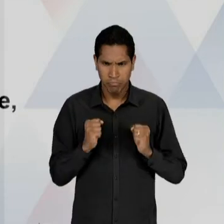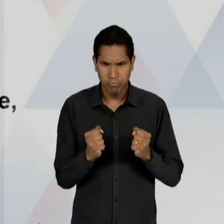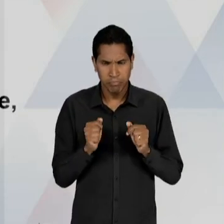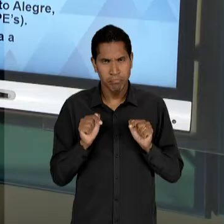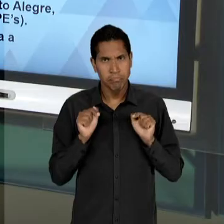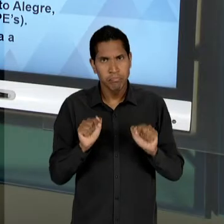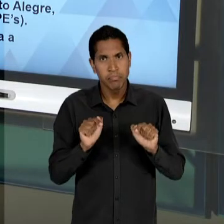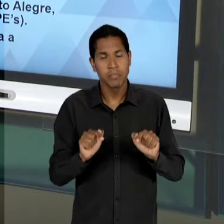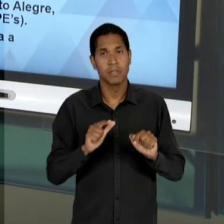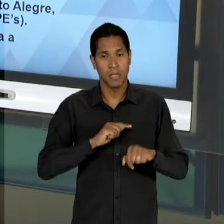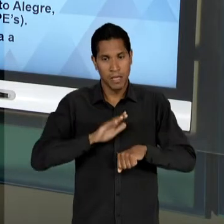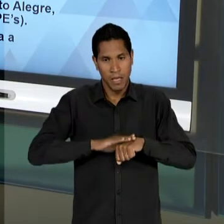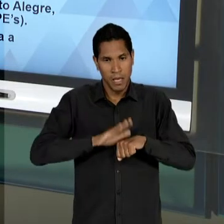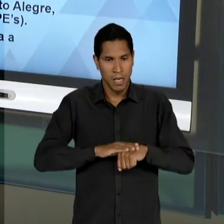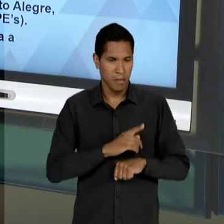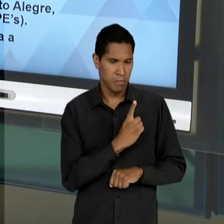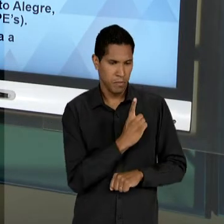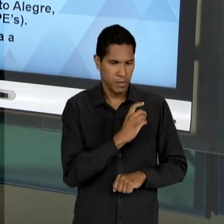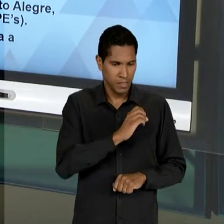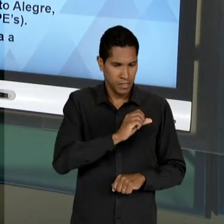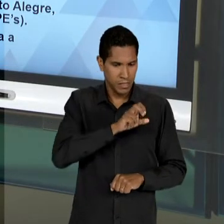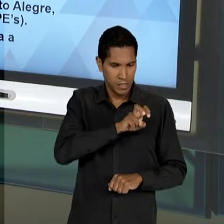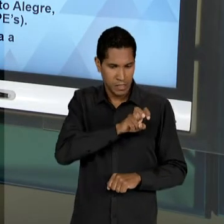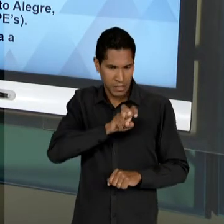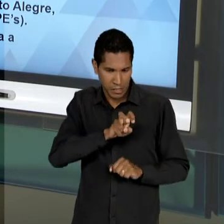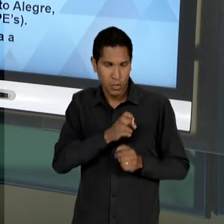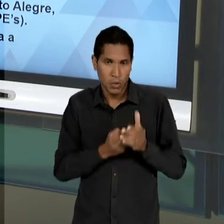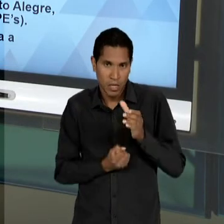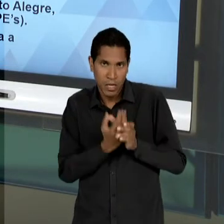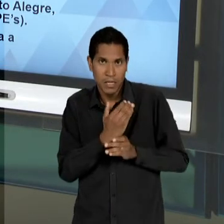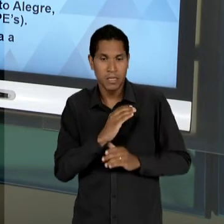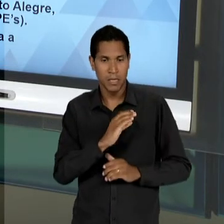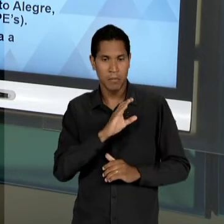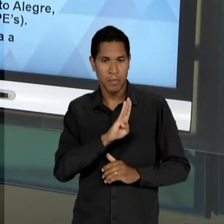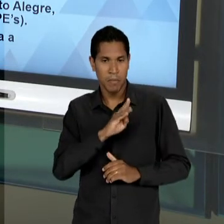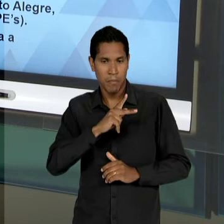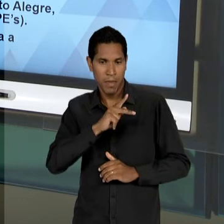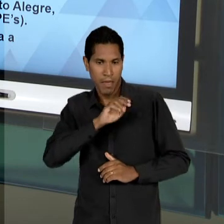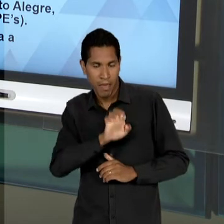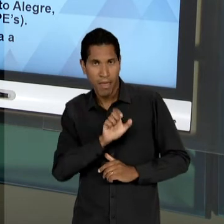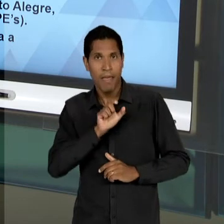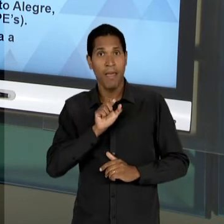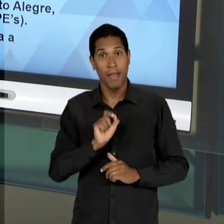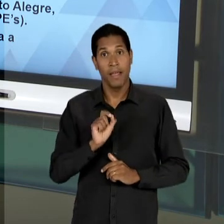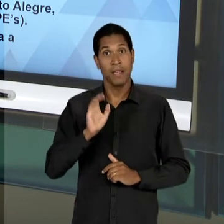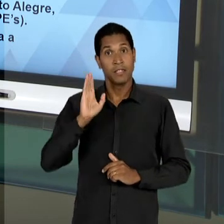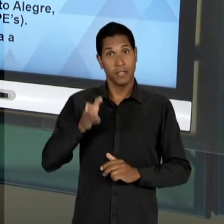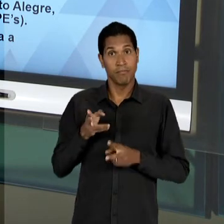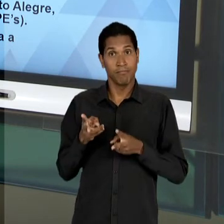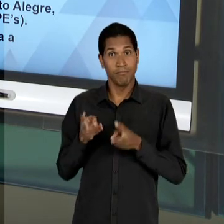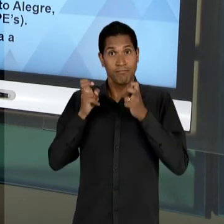PRINCIPALMENTE A PARTIR DE 55 QUANDO É CRIADO O 'CBPE' E QUANDO JÁ FLAGRAMOS ANÍSIO TEIXEIRA À